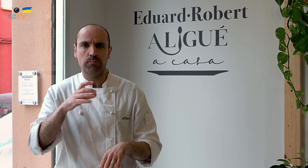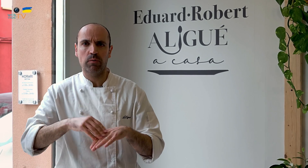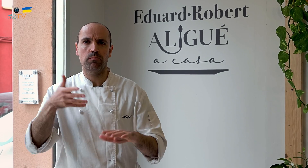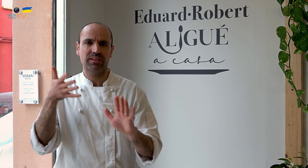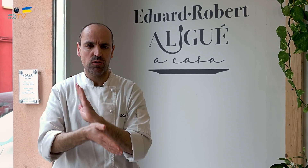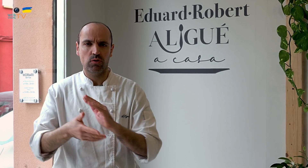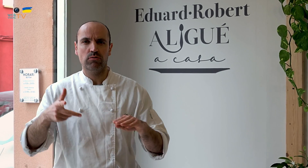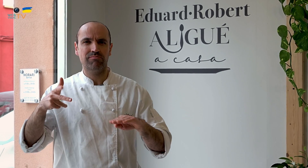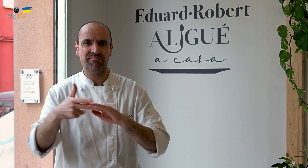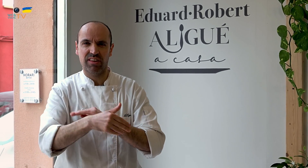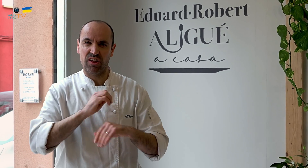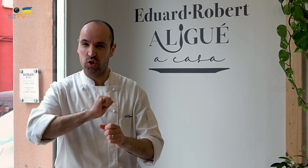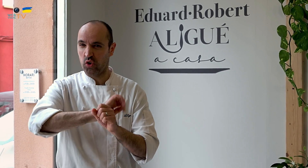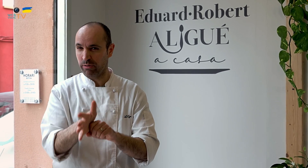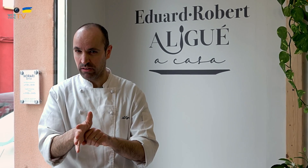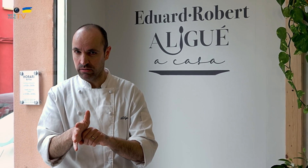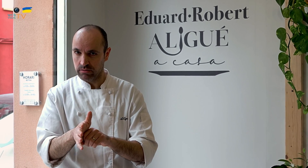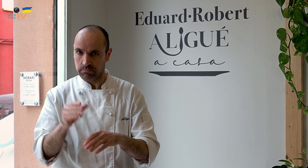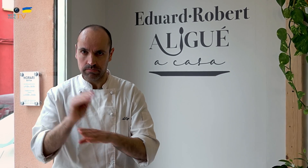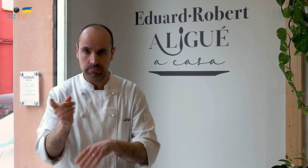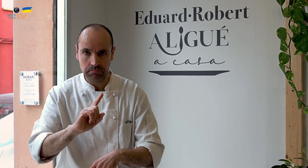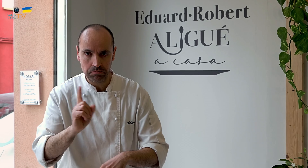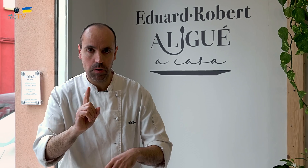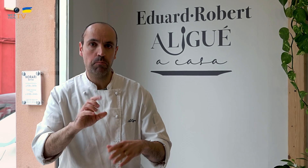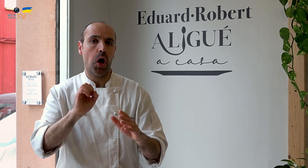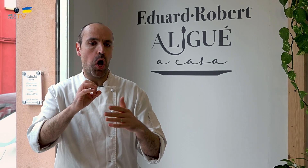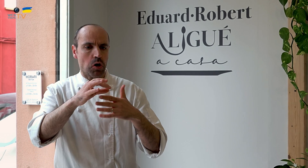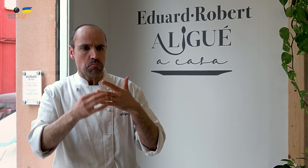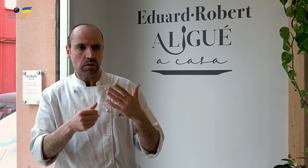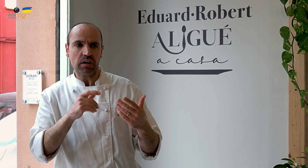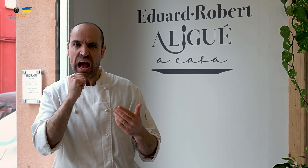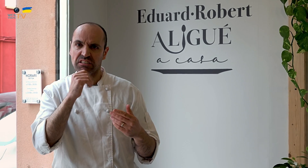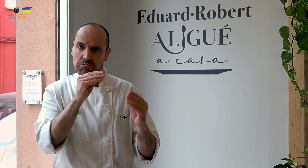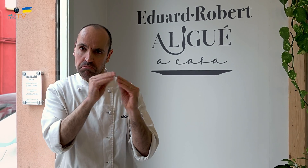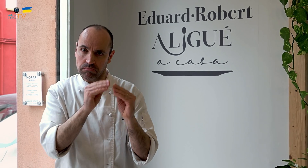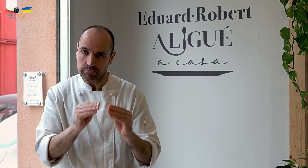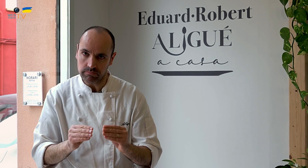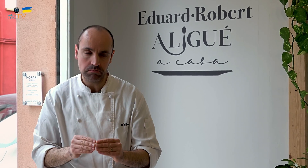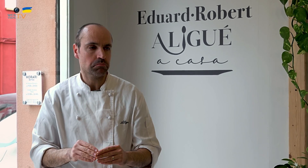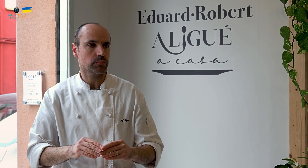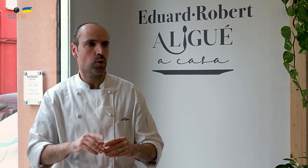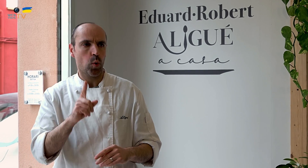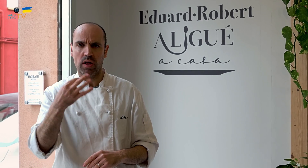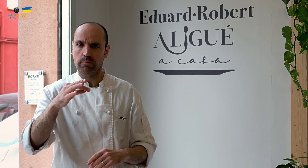Aunque tuvimos dificultades por los recortes del COVID, que no subvencionaban. Pero lo tuvimos casi todo tramitado.